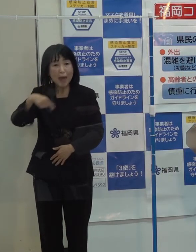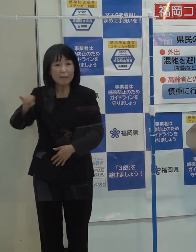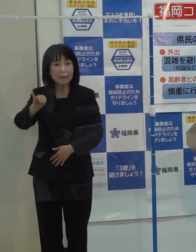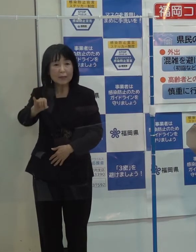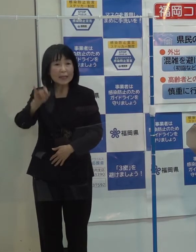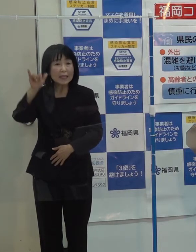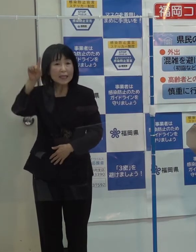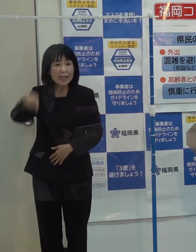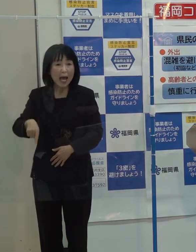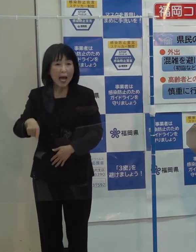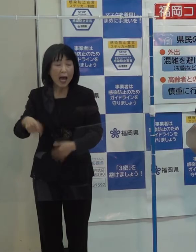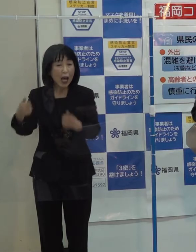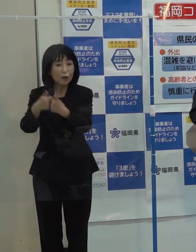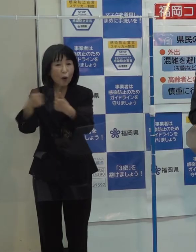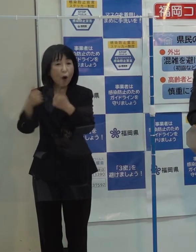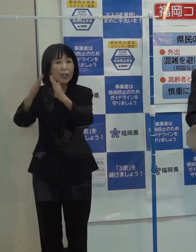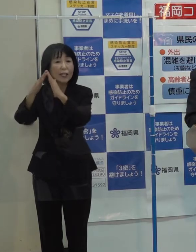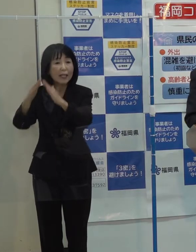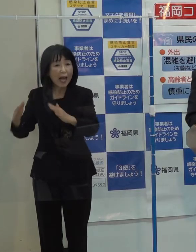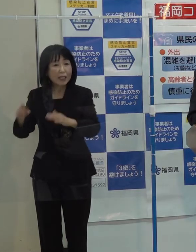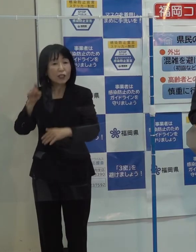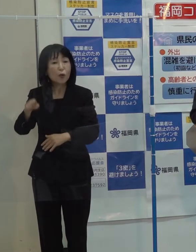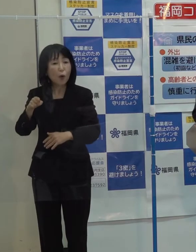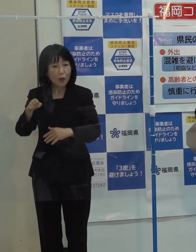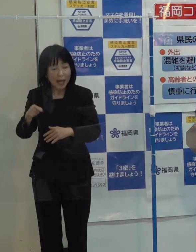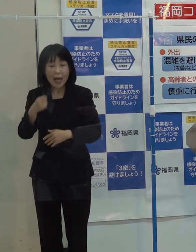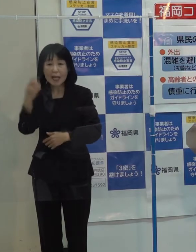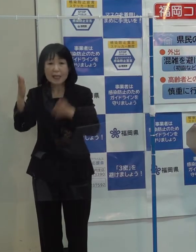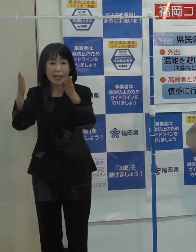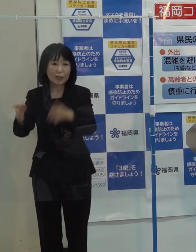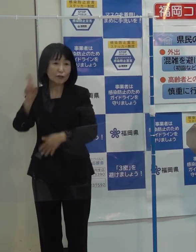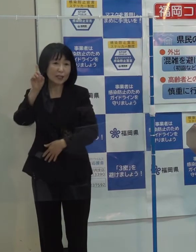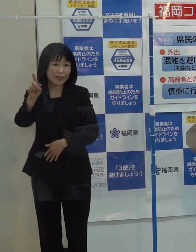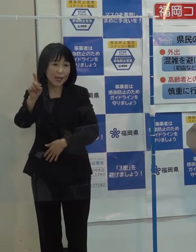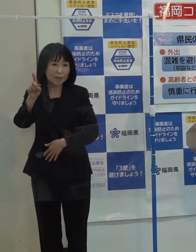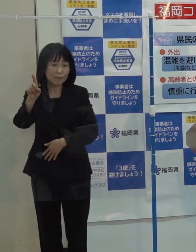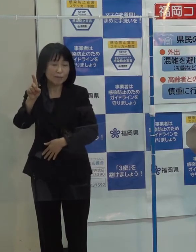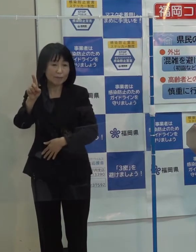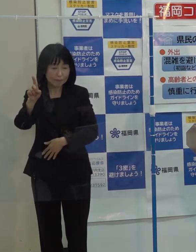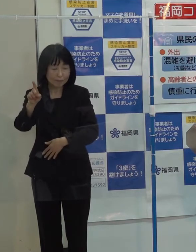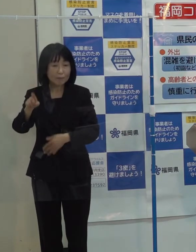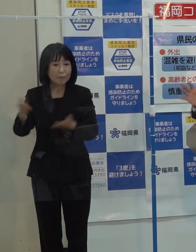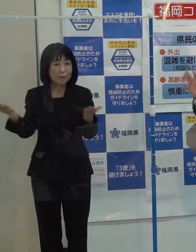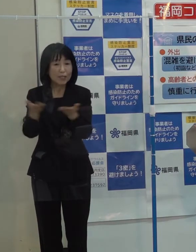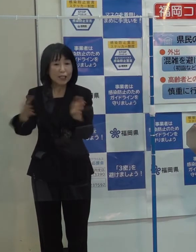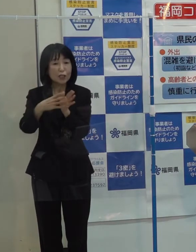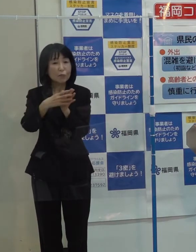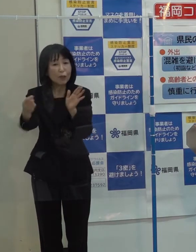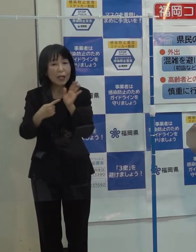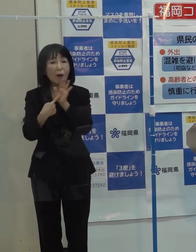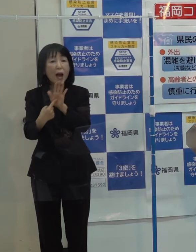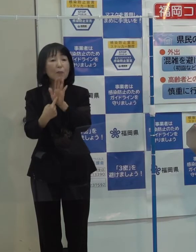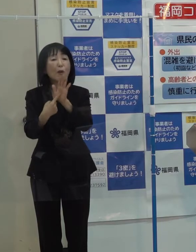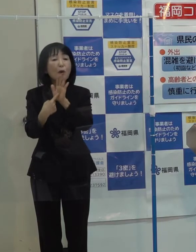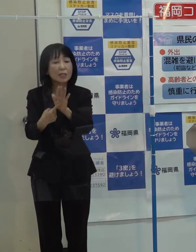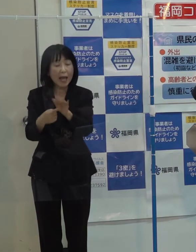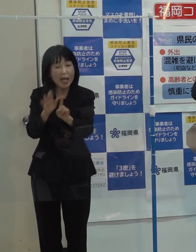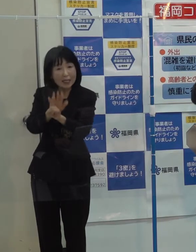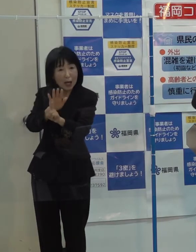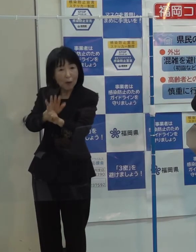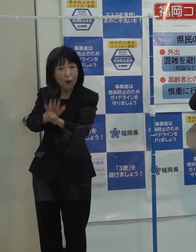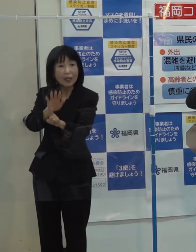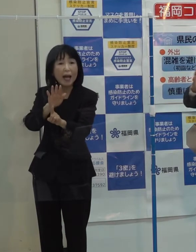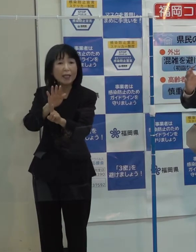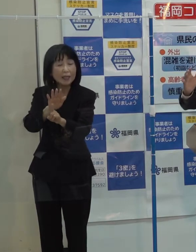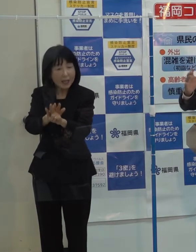ベンチャー協議会で毎月１回ビジネスモデルを発表し サポーターが応援して 上場企業も出してきています